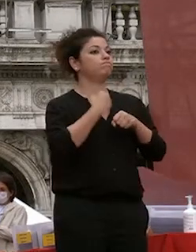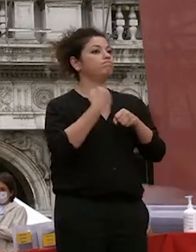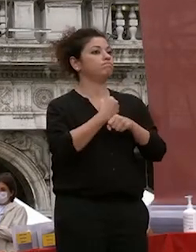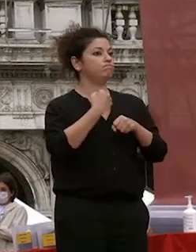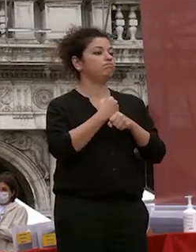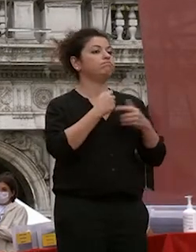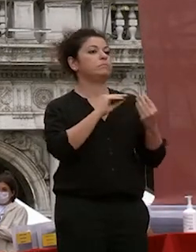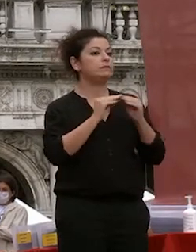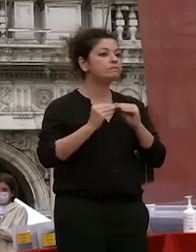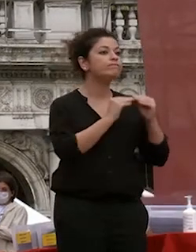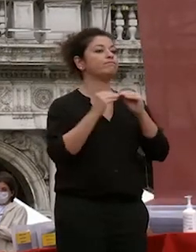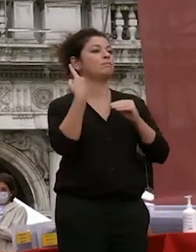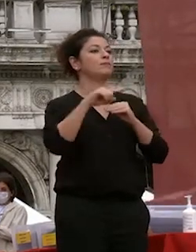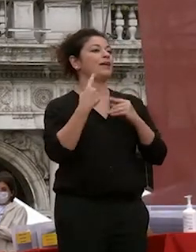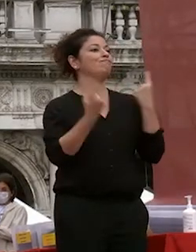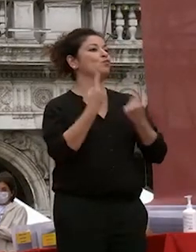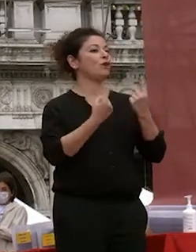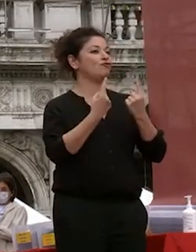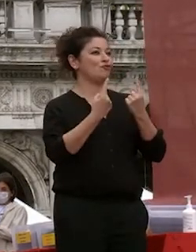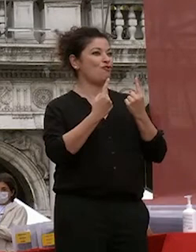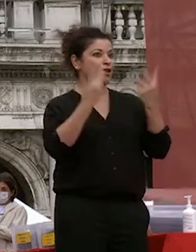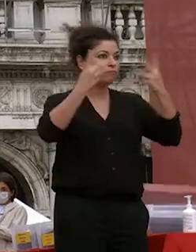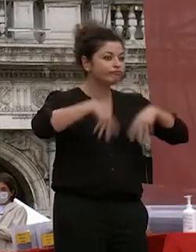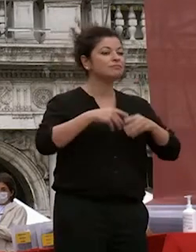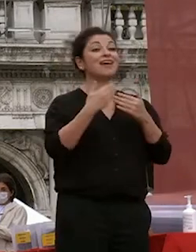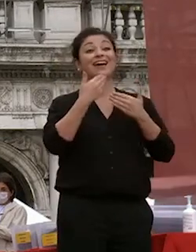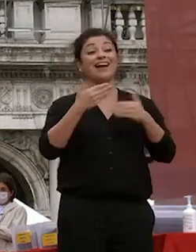condizioni grazie al sindaco che ci offre la piazza